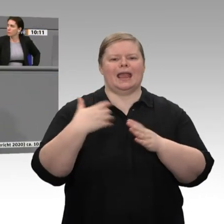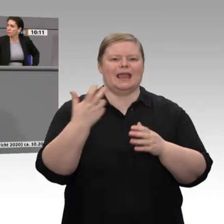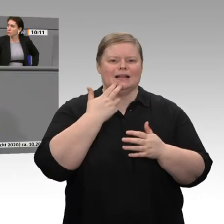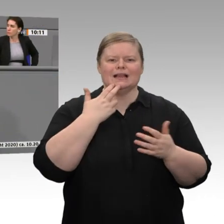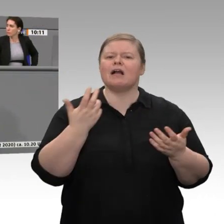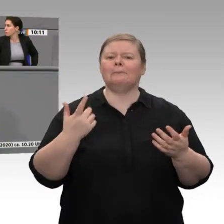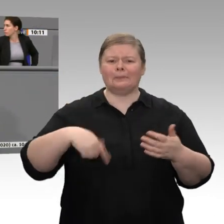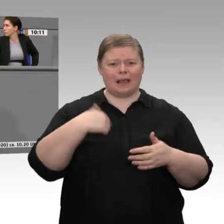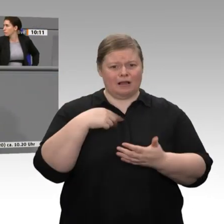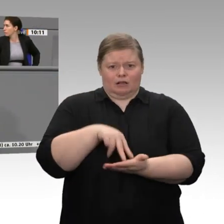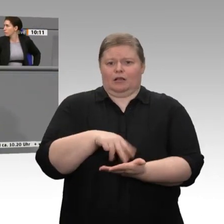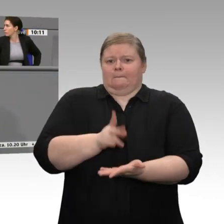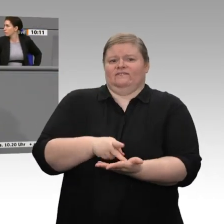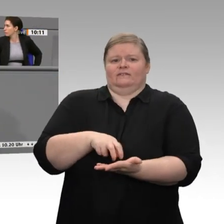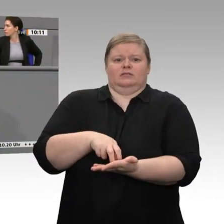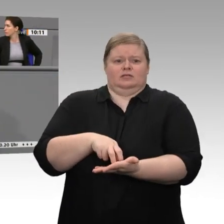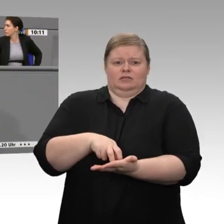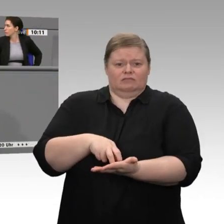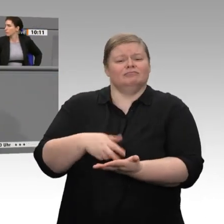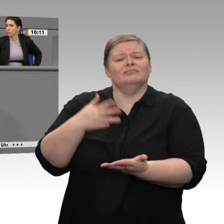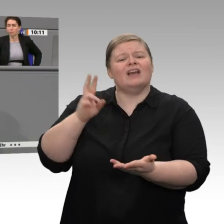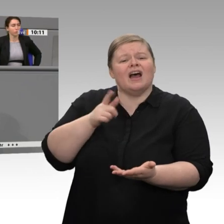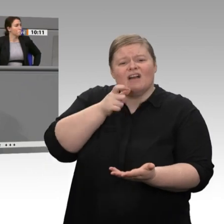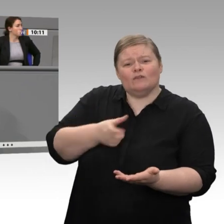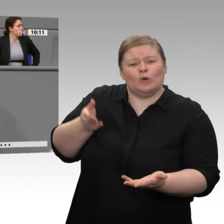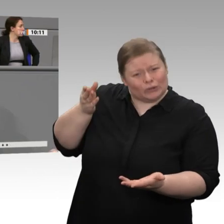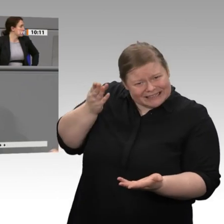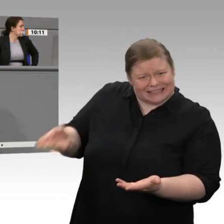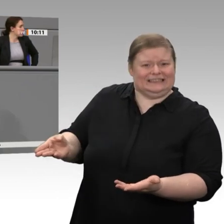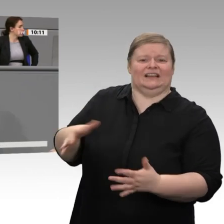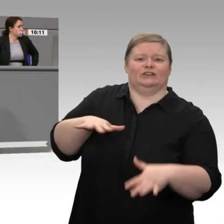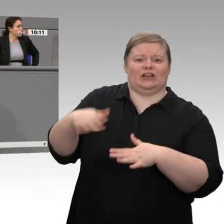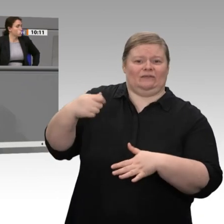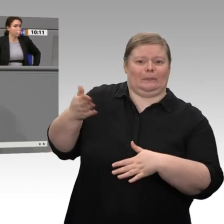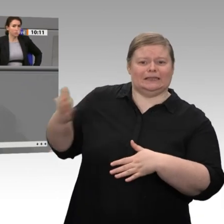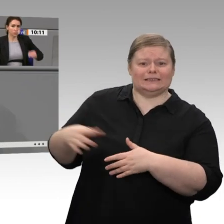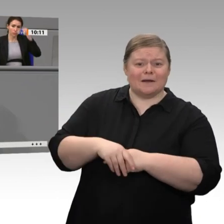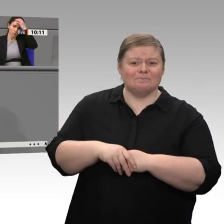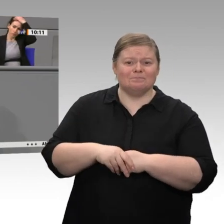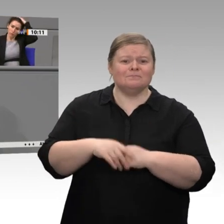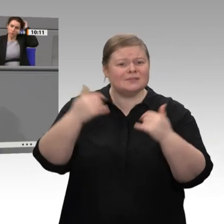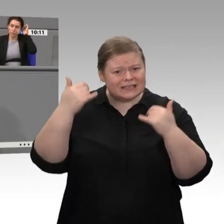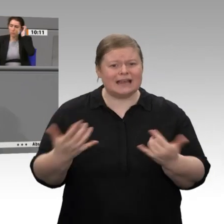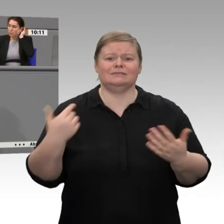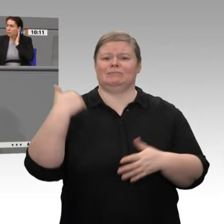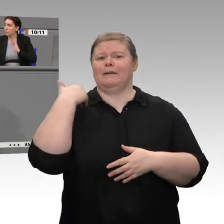„Border Adjustment Tax“ geäußert. Die Europäische Kommission geht voran und möchte für den Wandel der Grundstoffindustrie - Bernd Westphal nickt, weil er das Thema